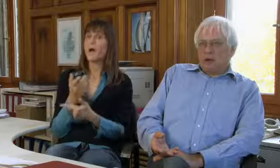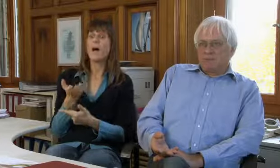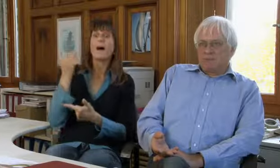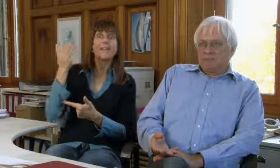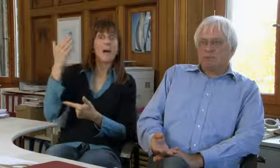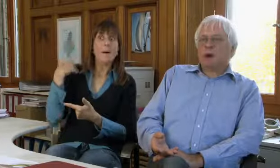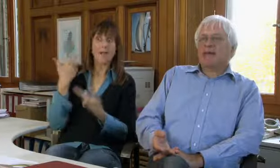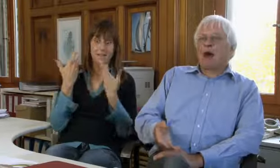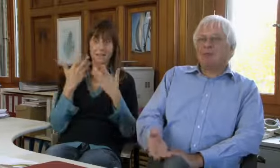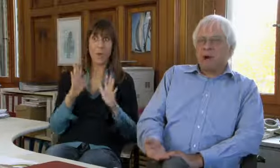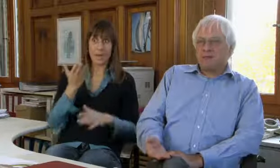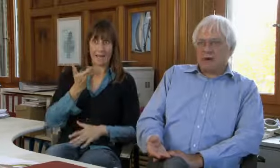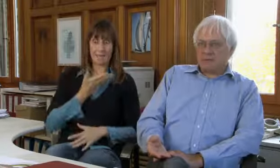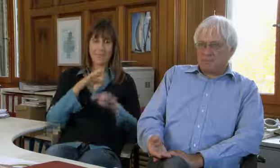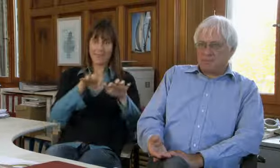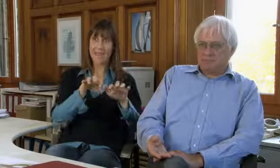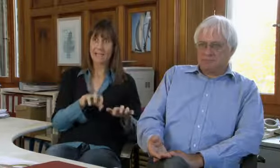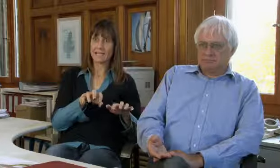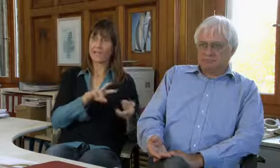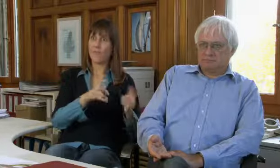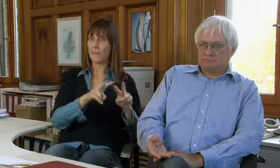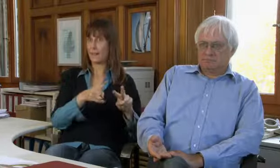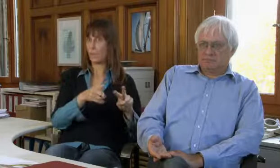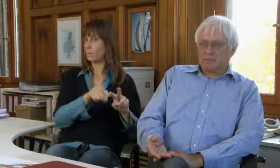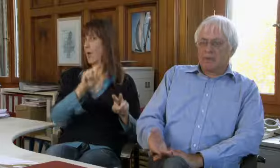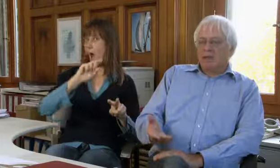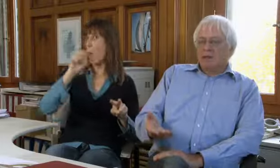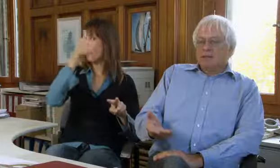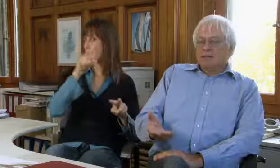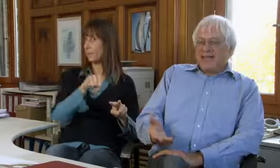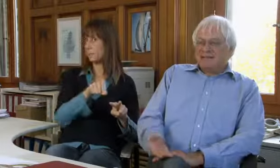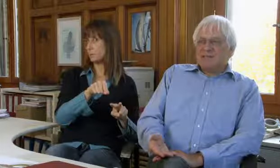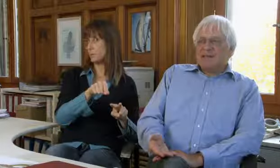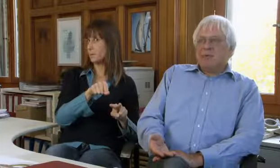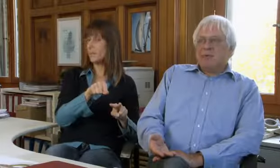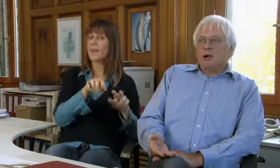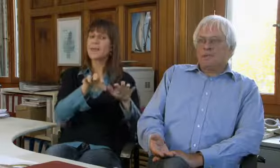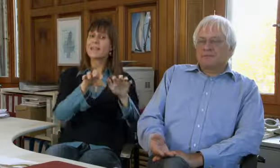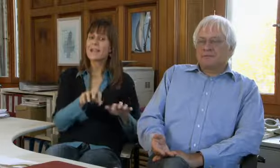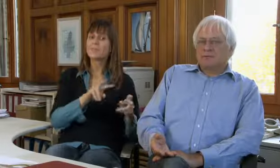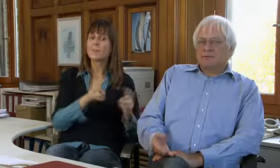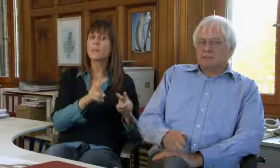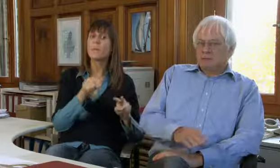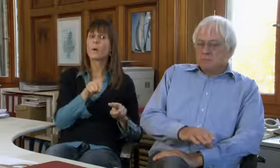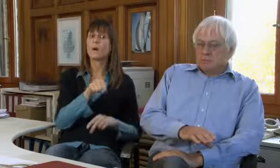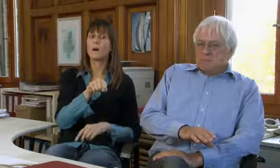Ursprünglich war nur die Textvermittlung da und war die Hauptaufgabe.